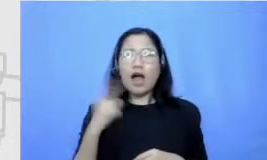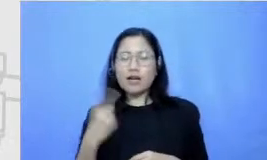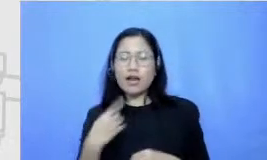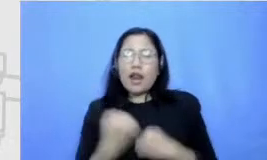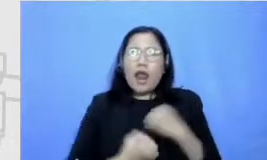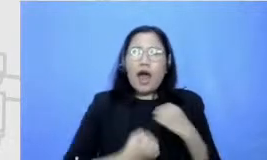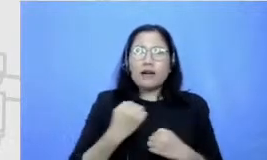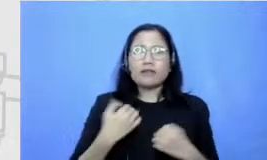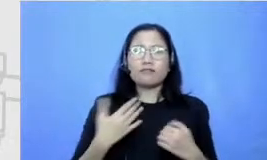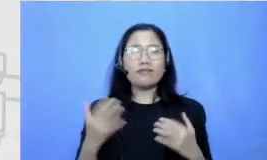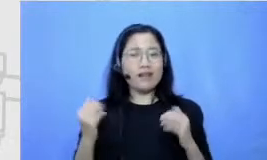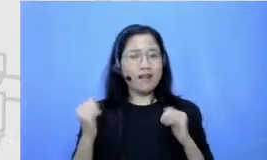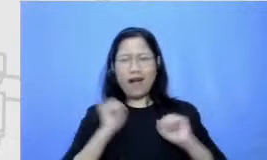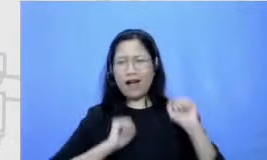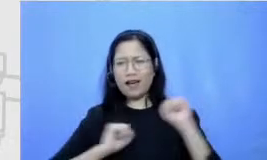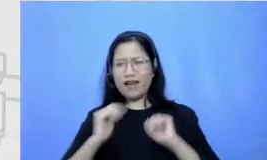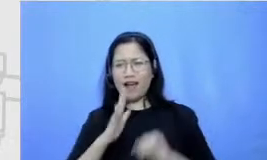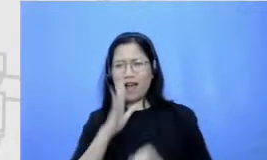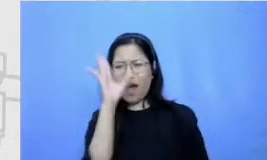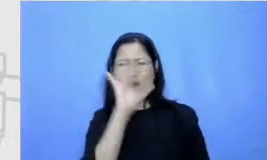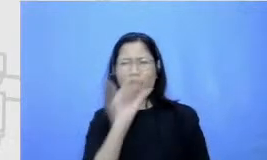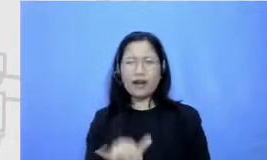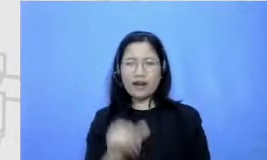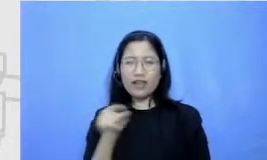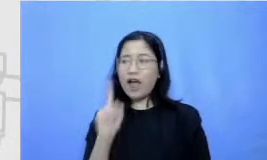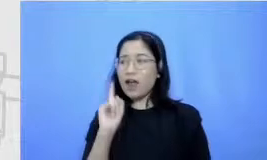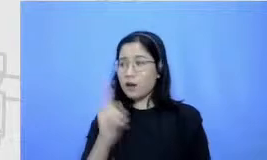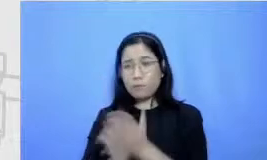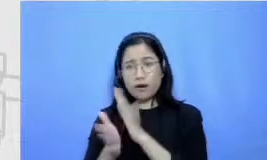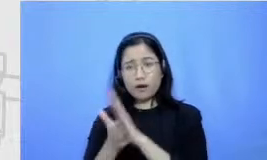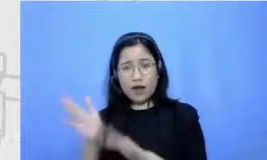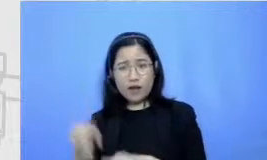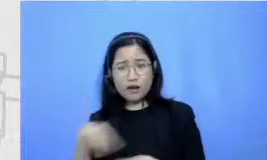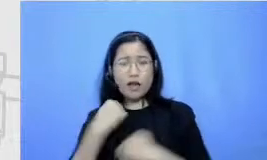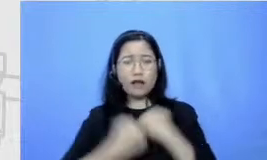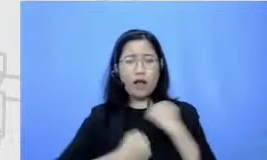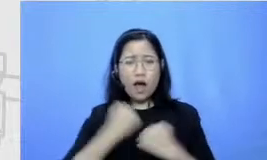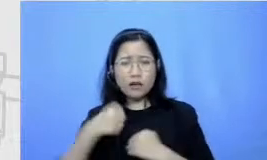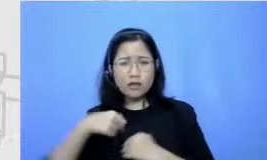inget banget waktu di satu kesempatan disuruh lari keliling lapangan terus aku diketawain sama satu